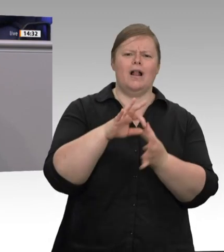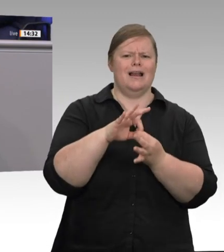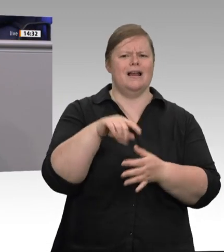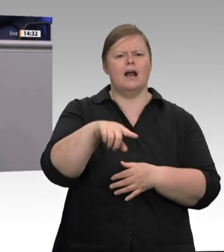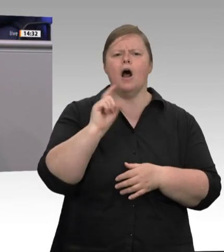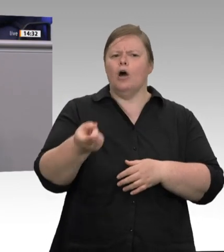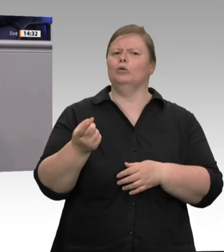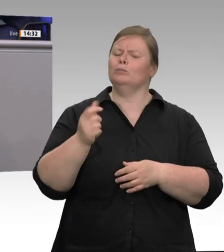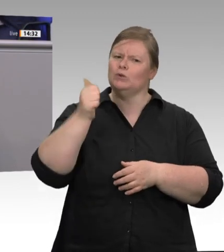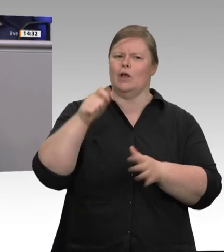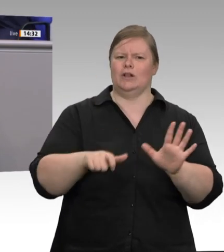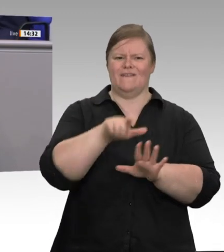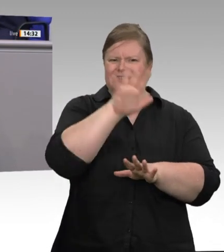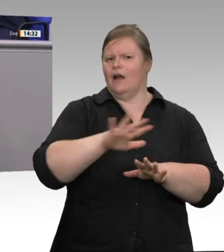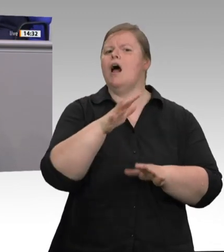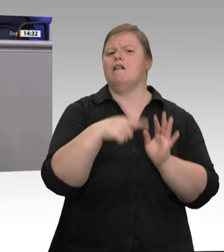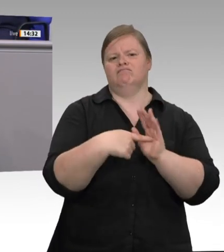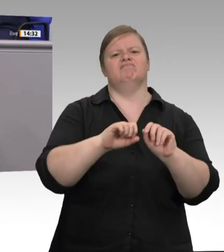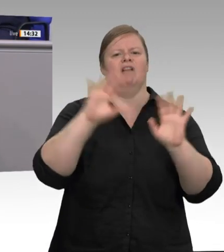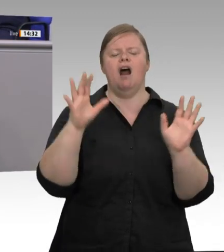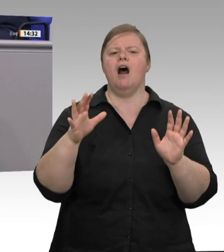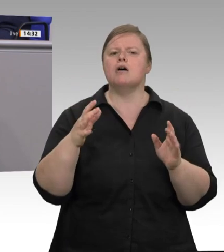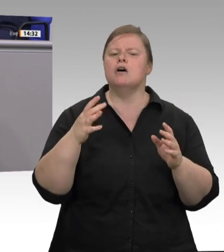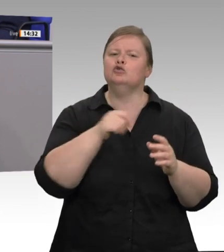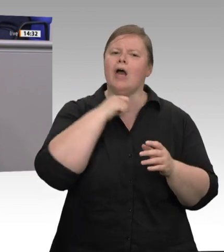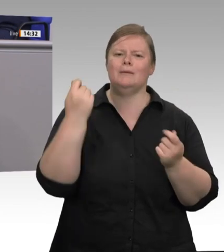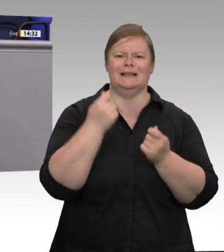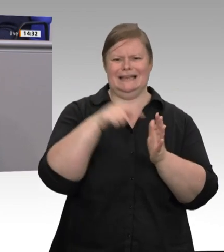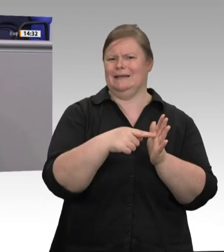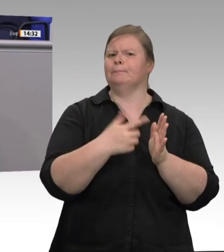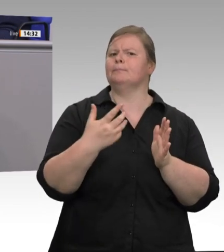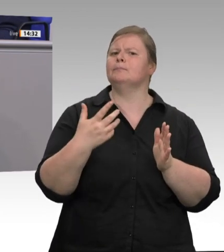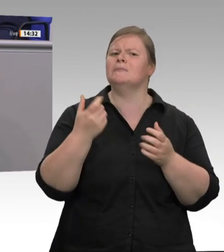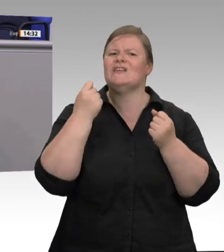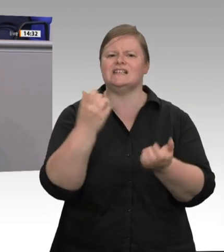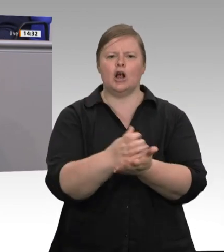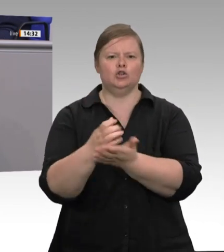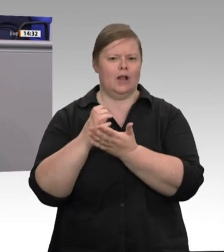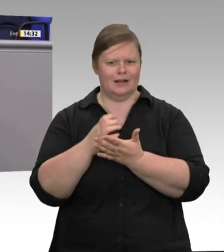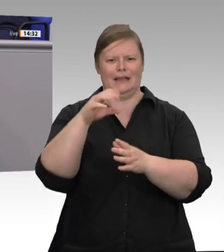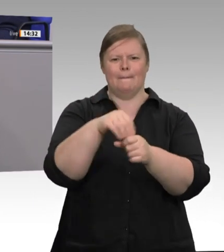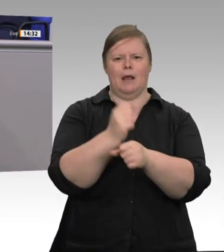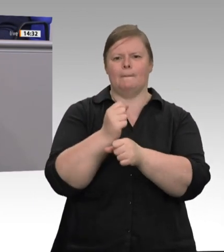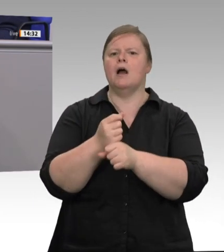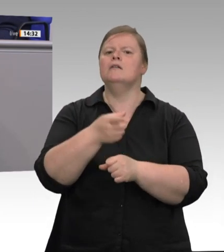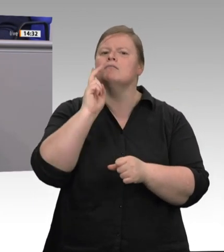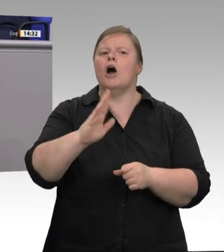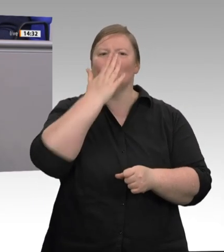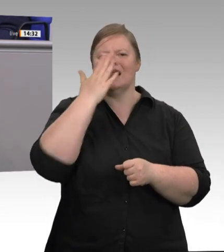Druck gesetzt. Wir erkennen heute: Wir bezahlen einen zu hohen Preis für billiges Fleisch. Deshalb ist auch